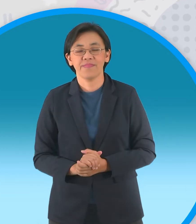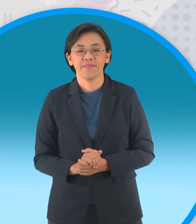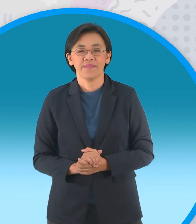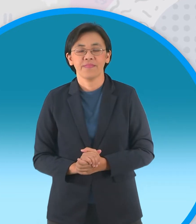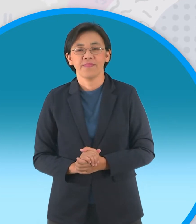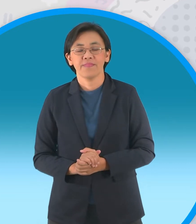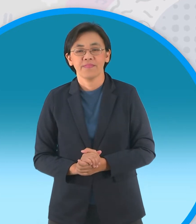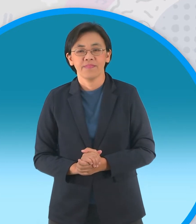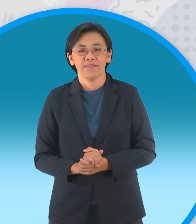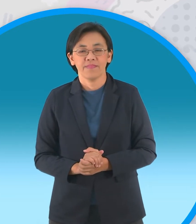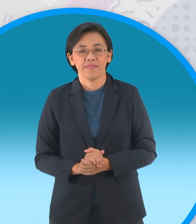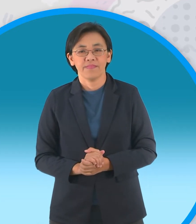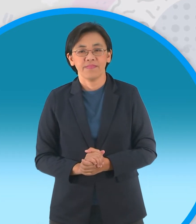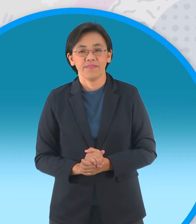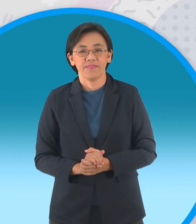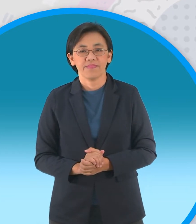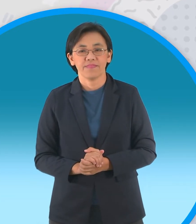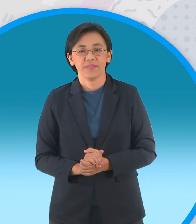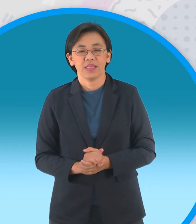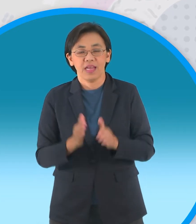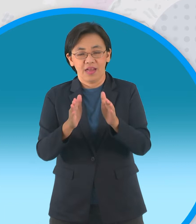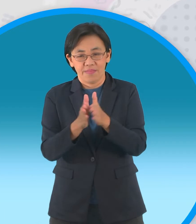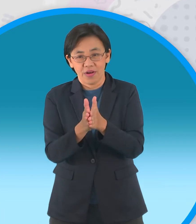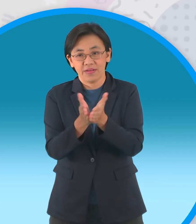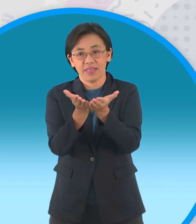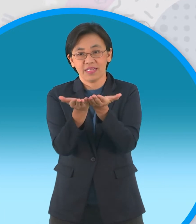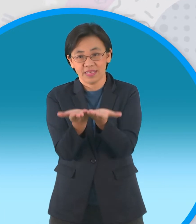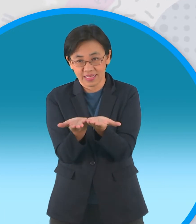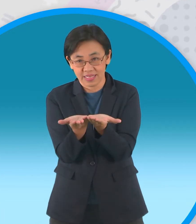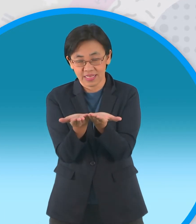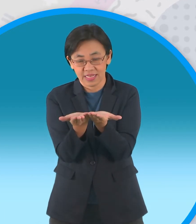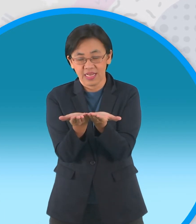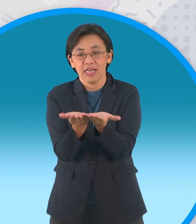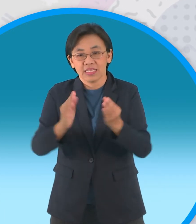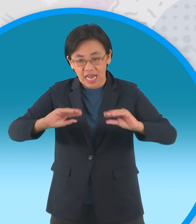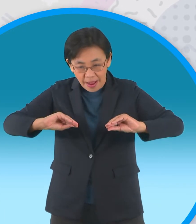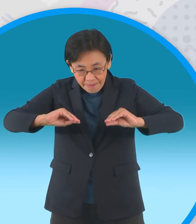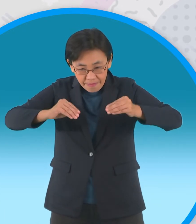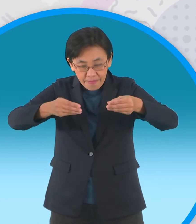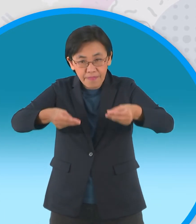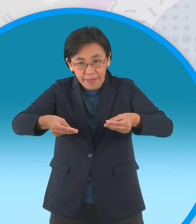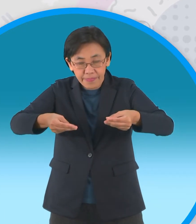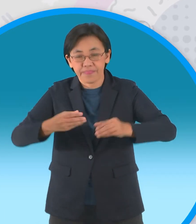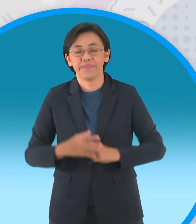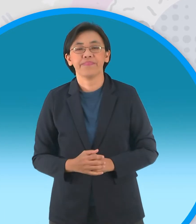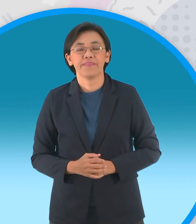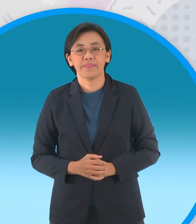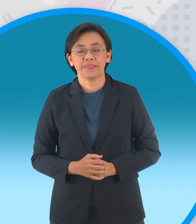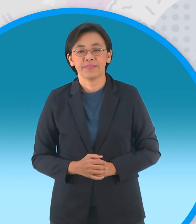ถ้าเรากลางออกแล้วก็พับครึ่งอีกทีนึง นะครับแต่เป็นคนละด้านกัน